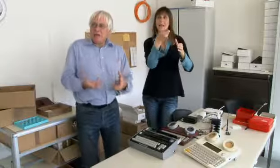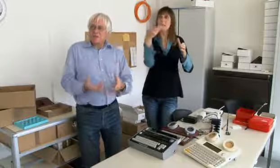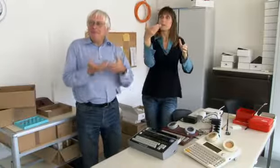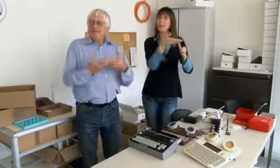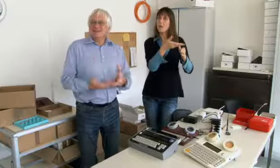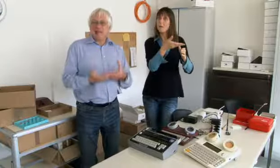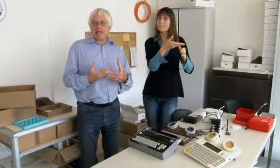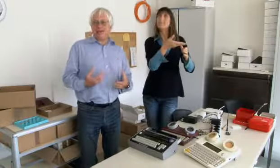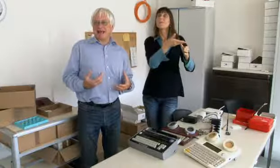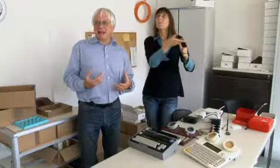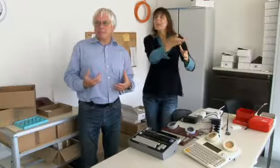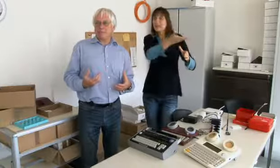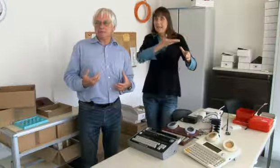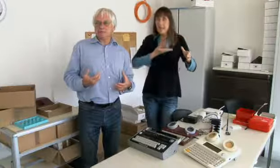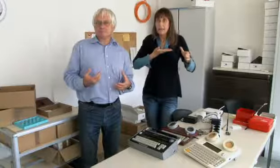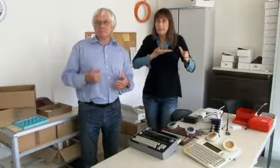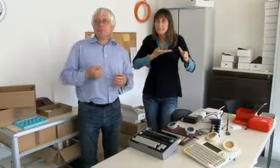die hat Geld bekommen und die haben mir